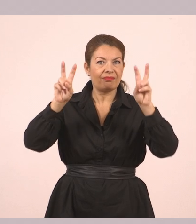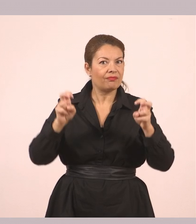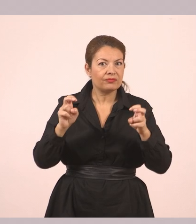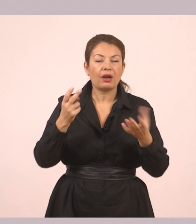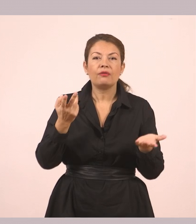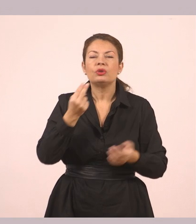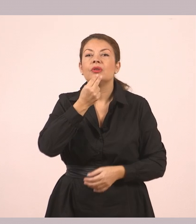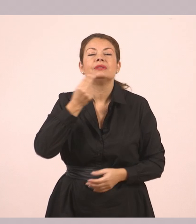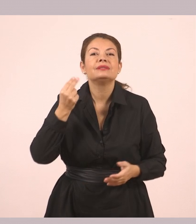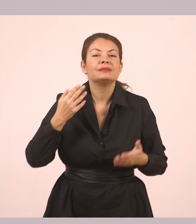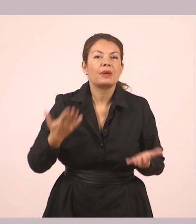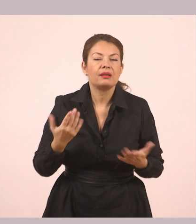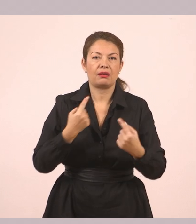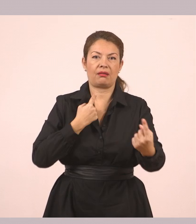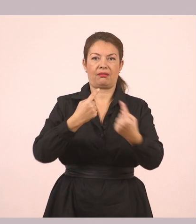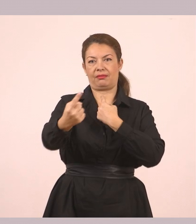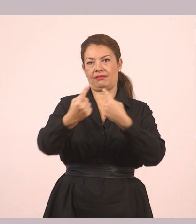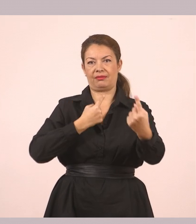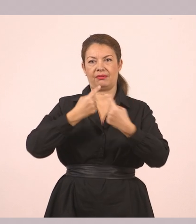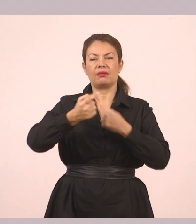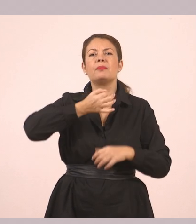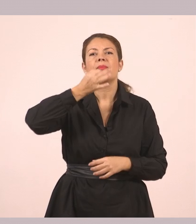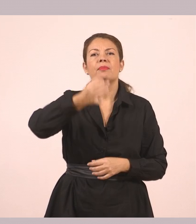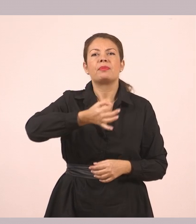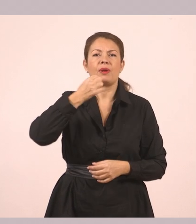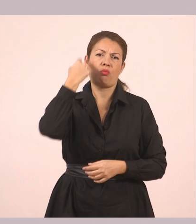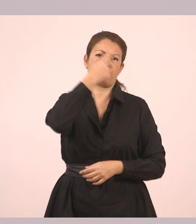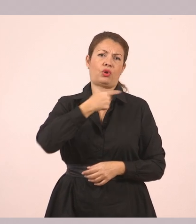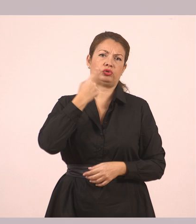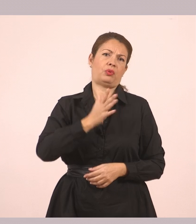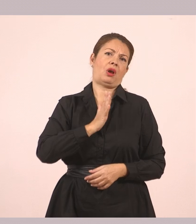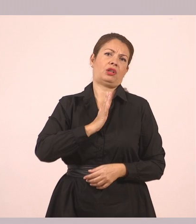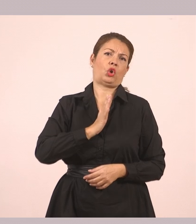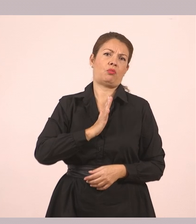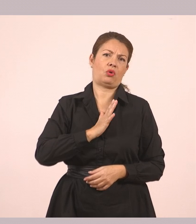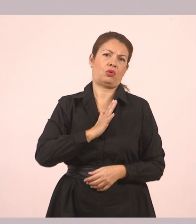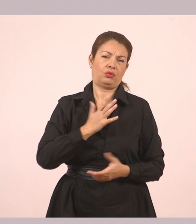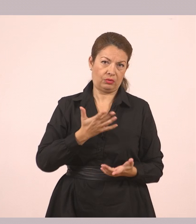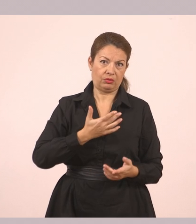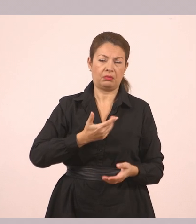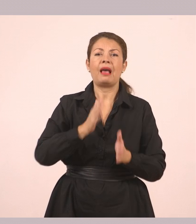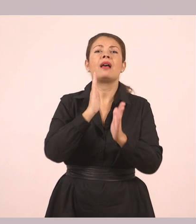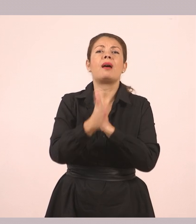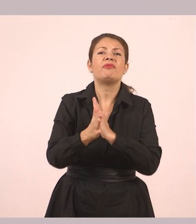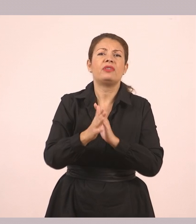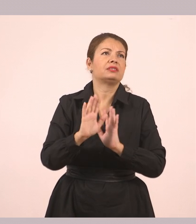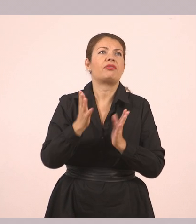Υπάρχουν τα λόγια μέσα στα εισαγωγικά κάποιου που μιλάει αυτή τη στιγμή. Χωρίς να τα έχουμε αλλάξει.